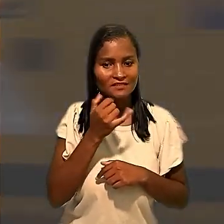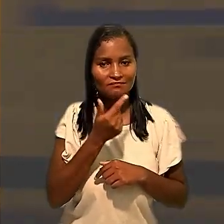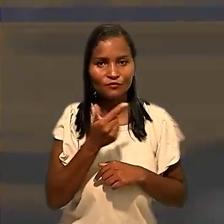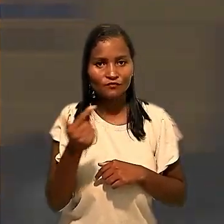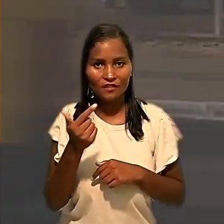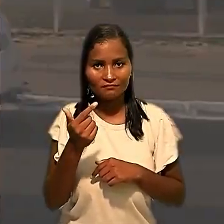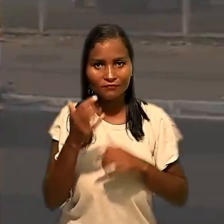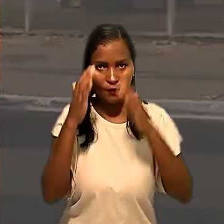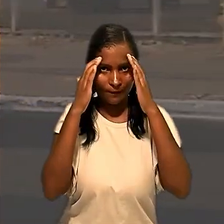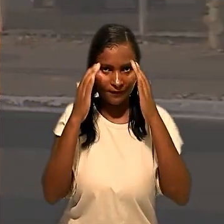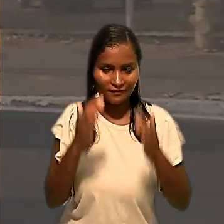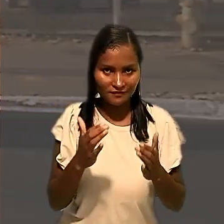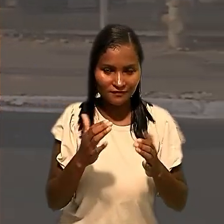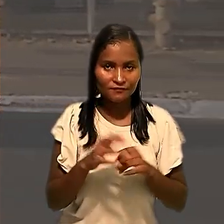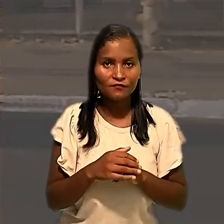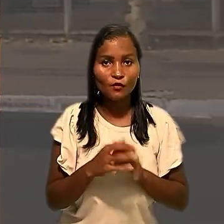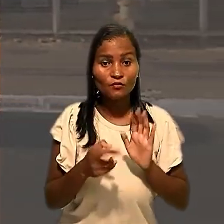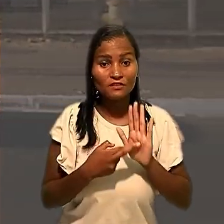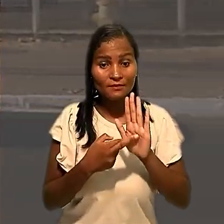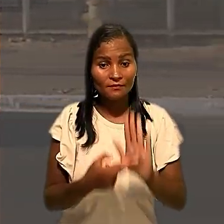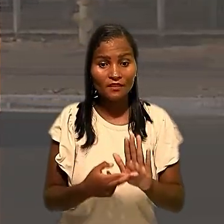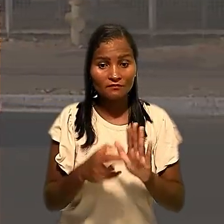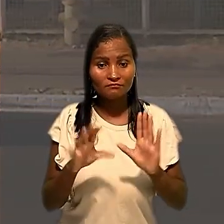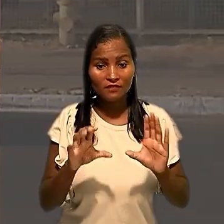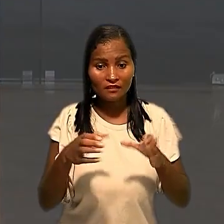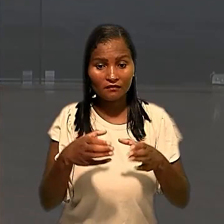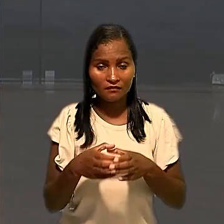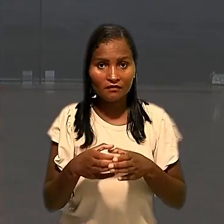Os representantes da categoria acrescentaram que o